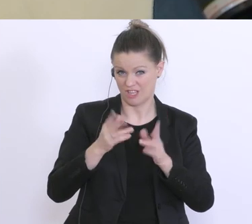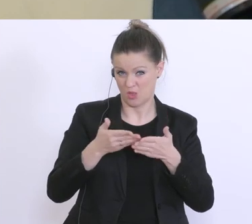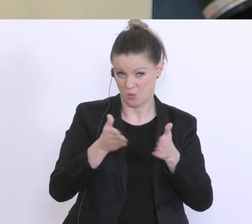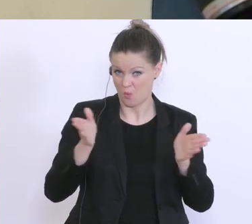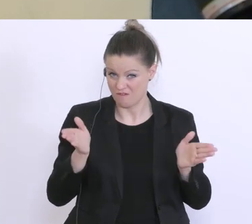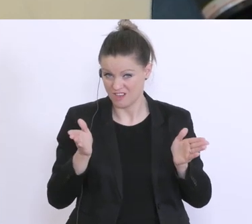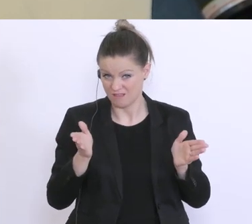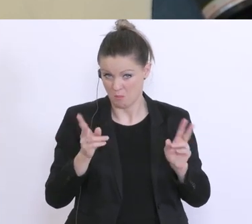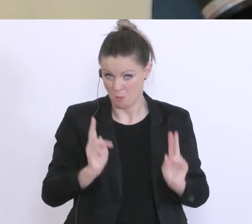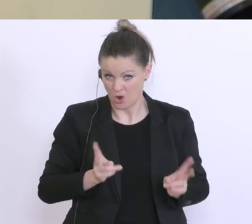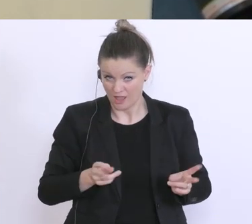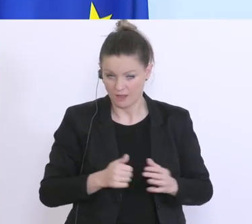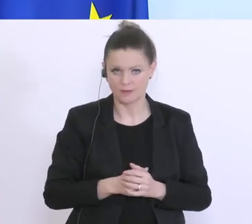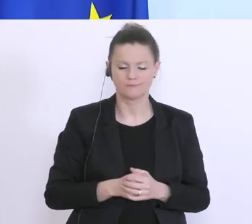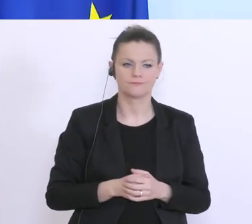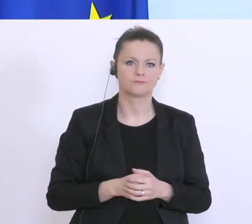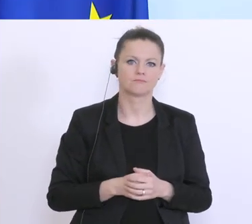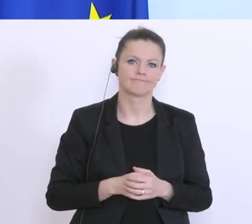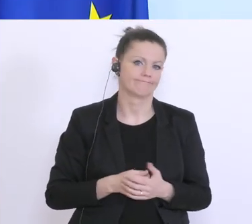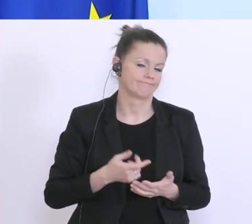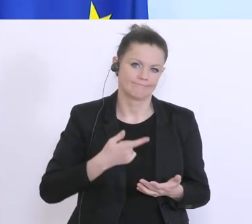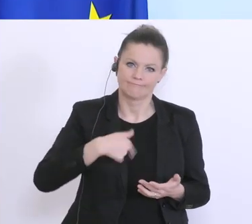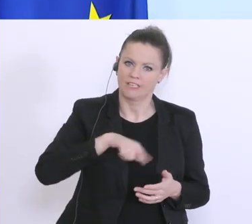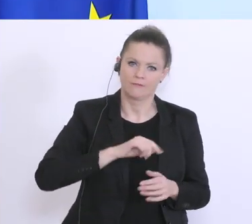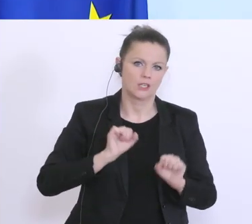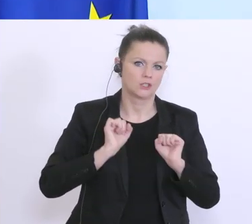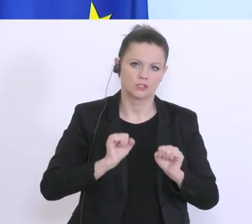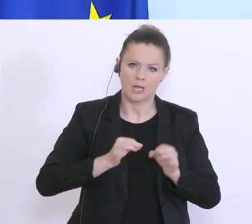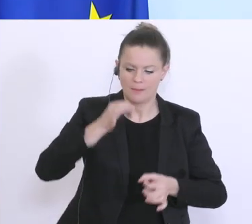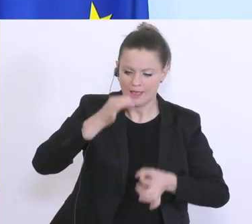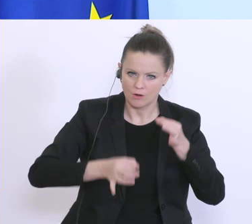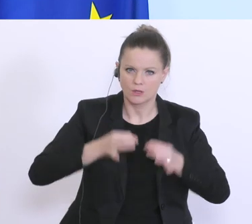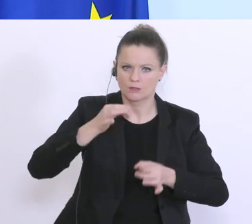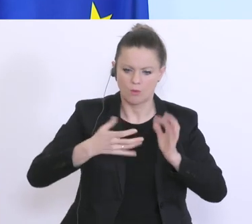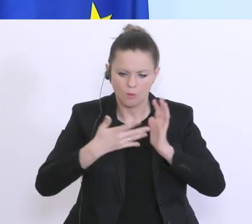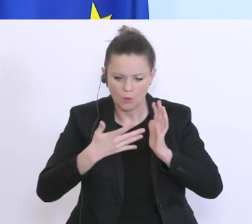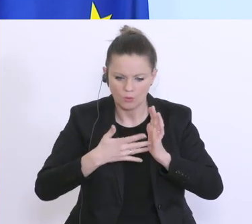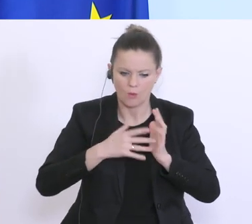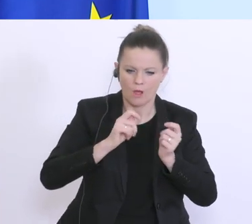Es gibt hier ständig weitere Evaluierungen der Situation, aber mit der Forderung,